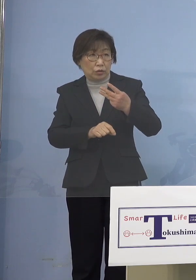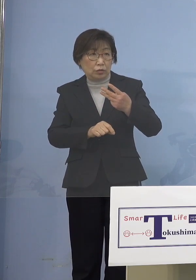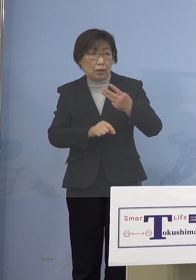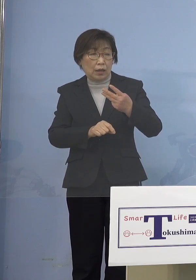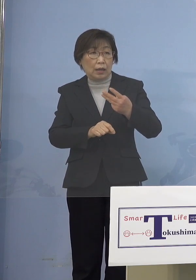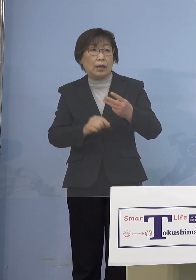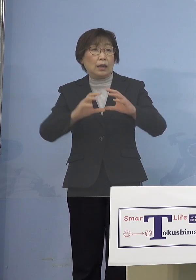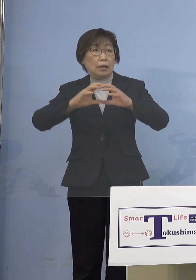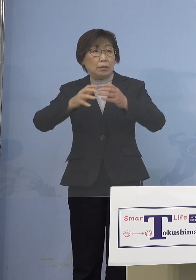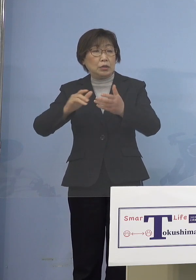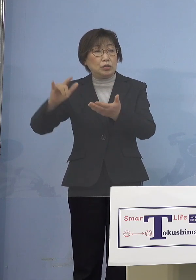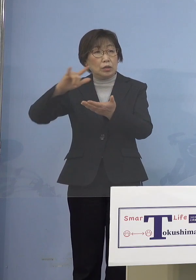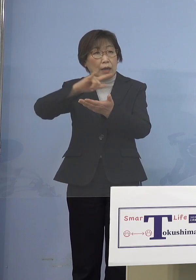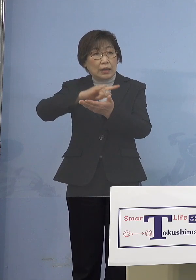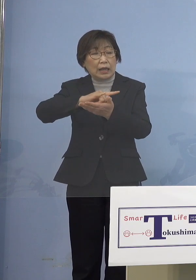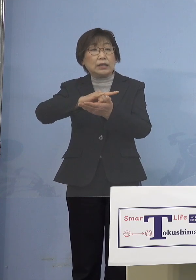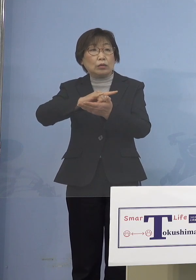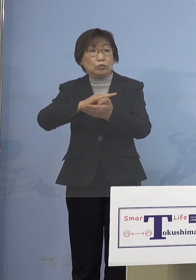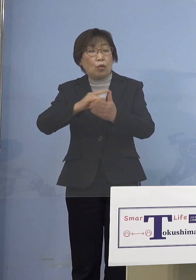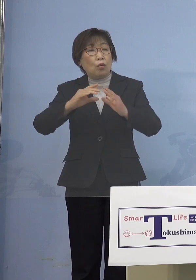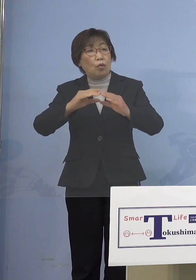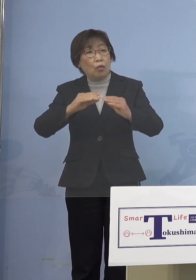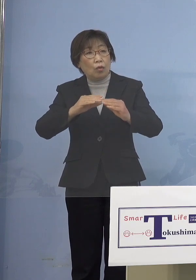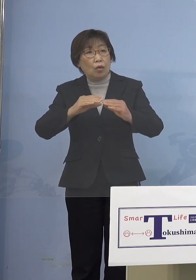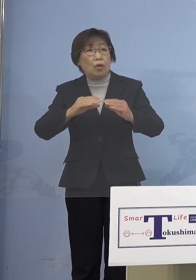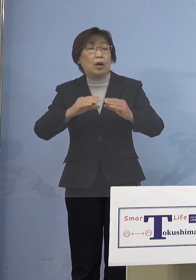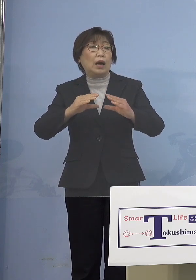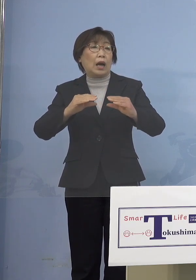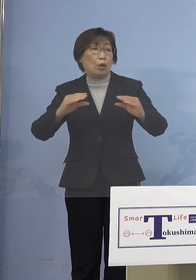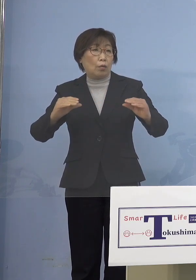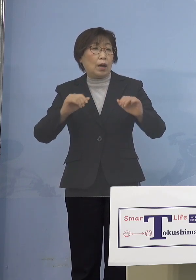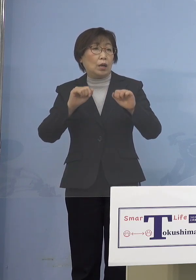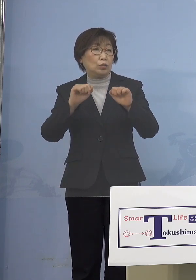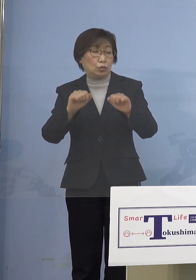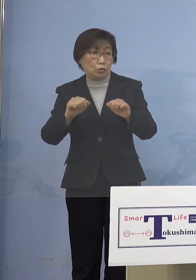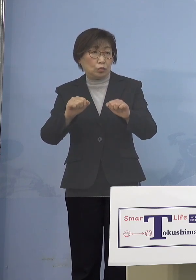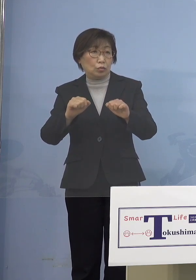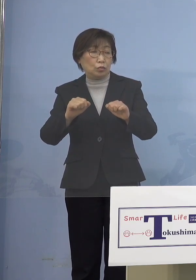今、日本全体が例えば 留学生の対応とか技術実習生